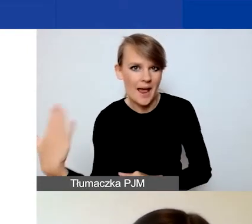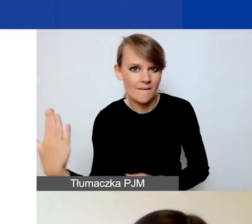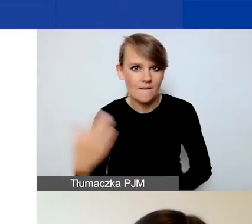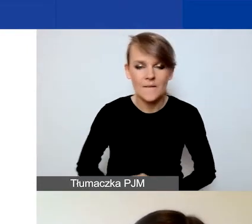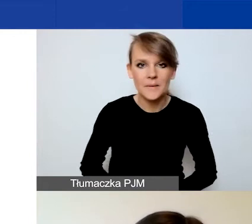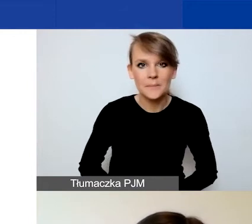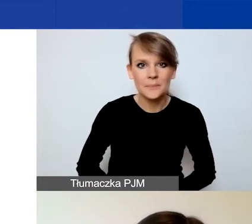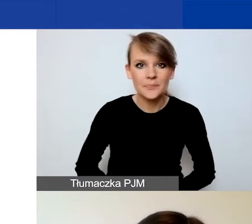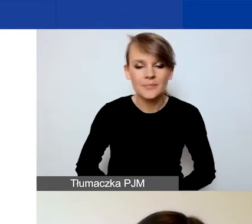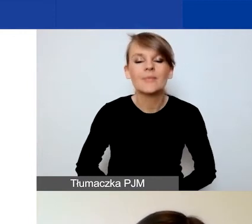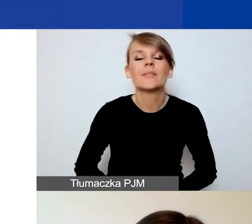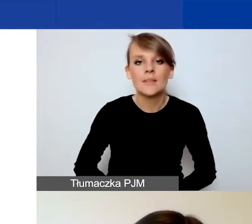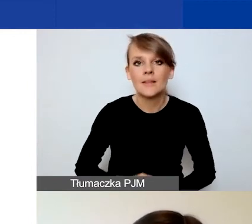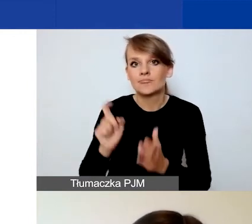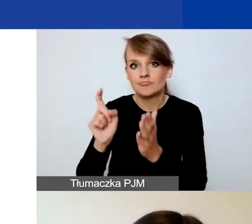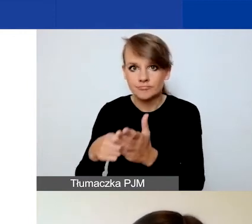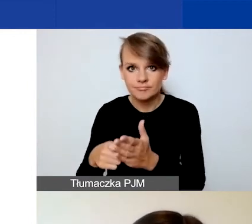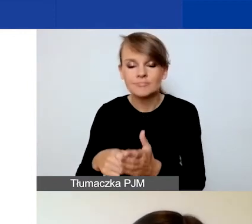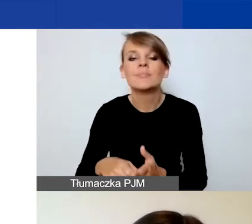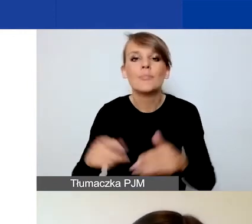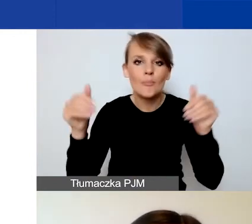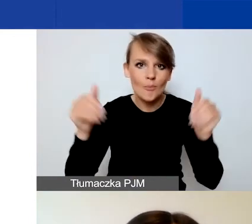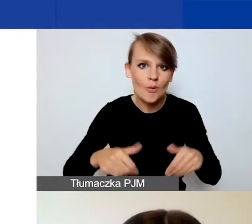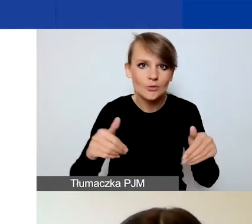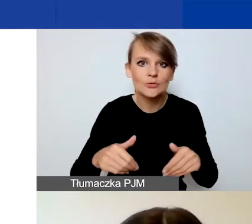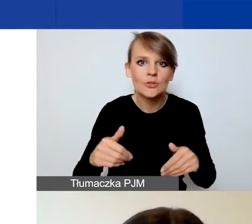Wówczas będziecie państwo mogli podać nowe hasło.